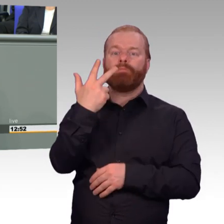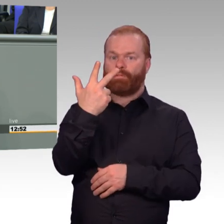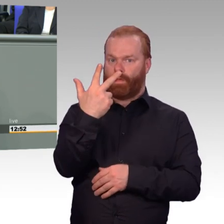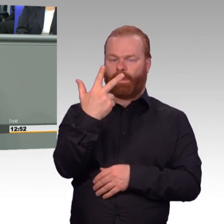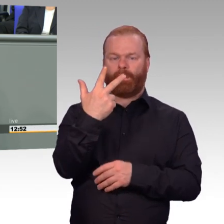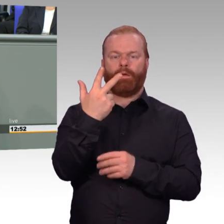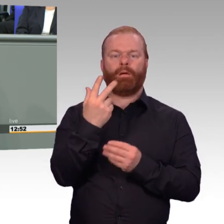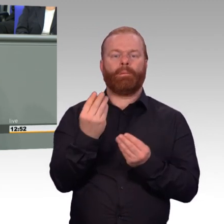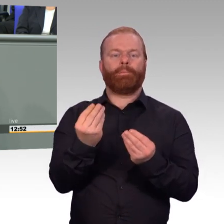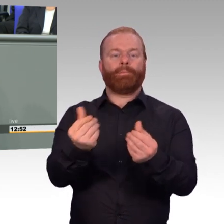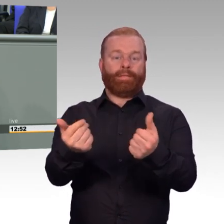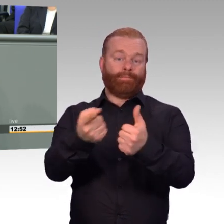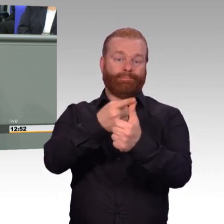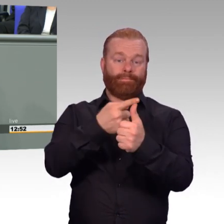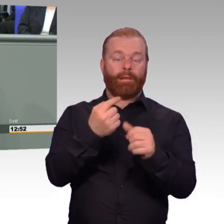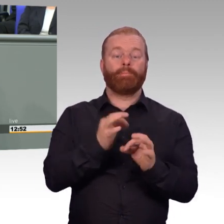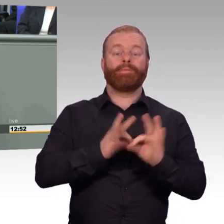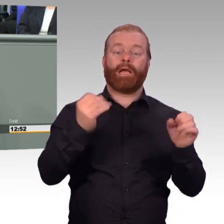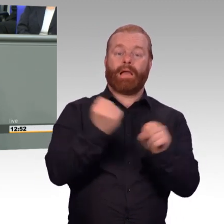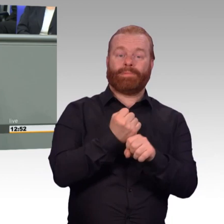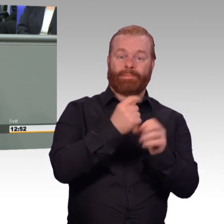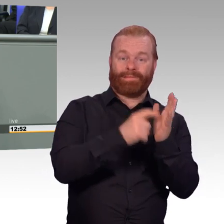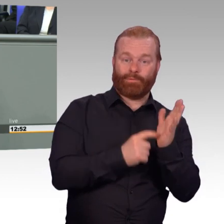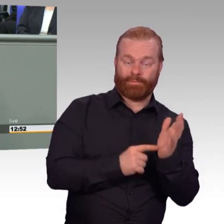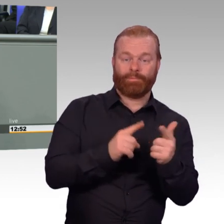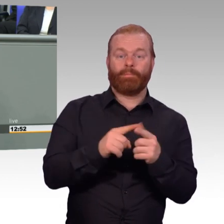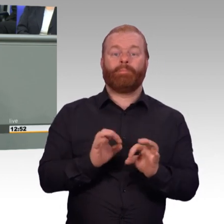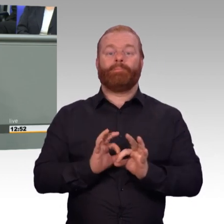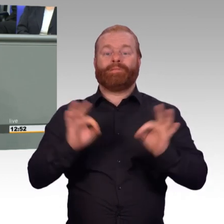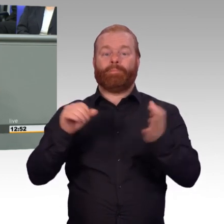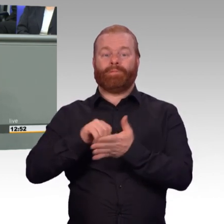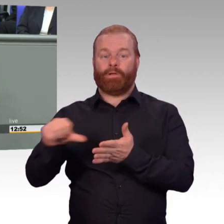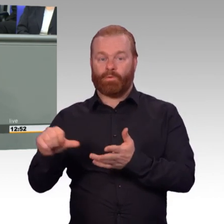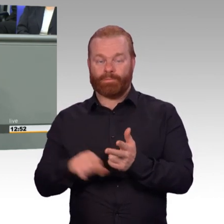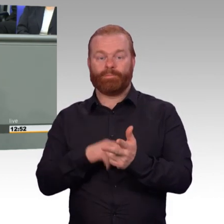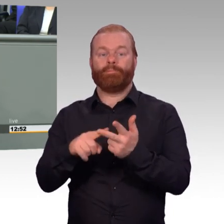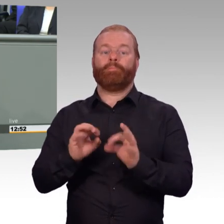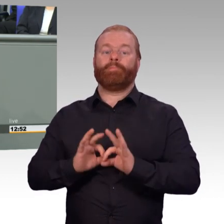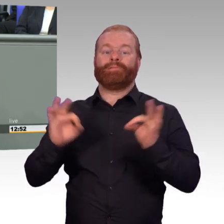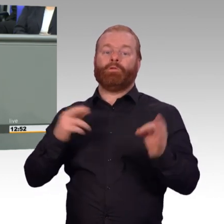Und das, meine sehr verehrten Damen und Herren, dieser Dreiklang, er wirkt. Und auch das ist wichtig heute zu betonen.